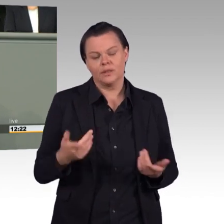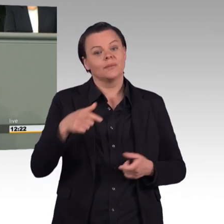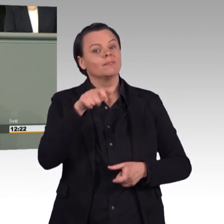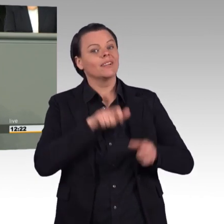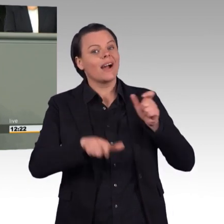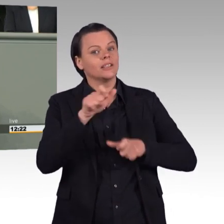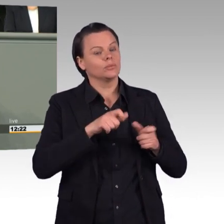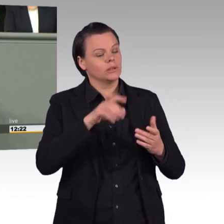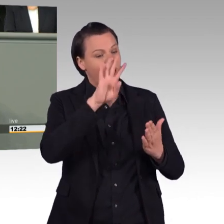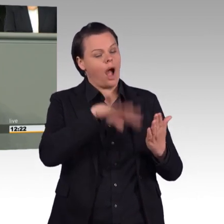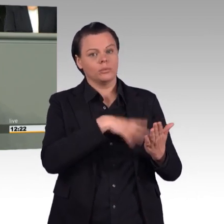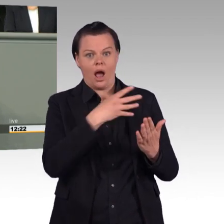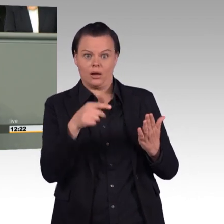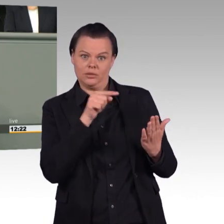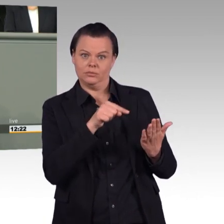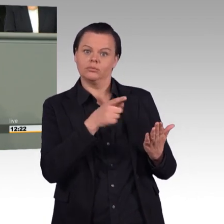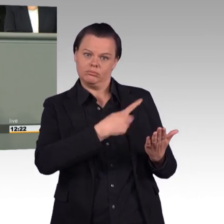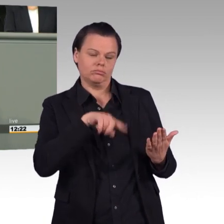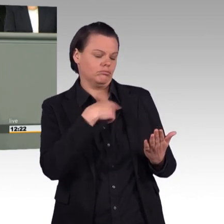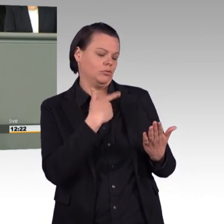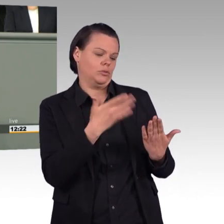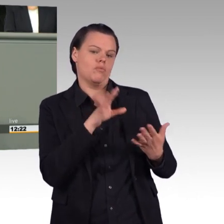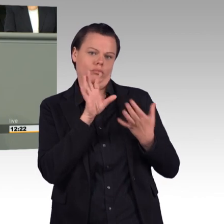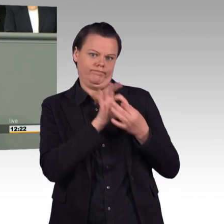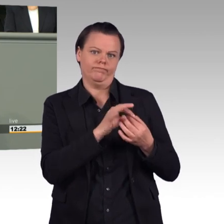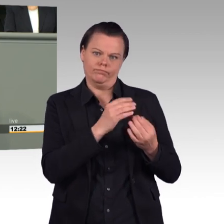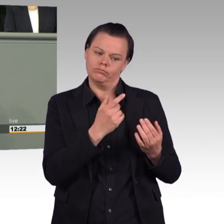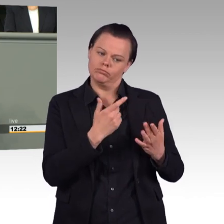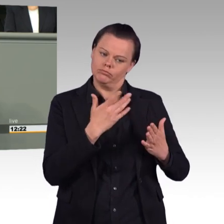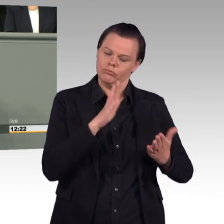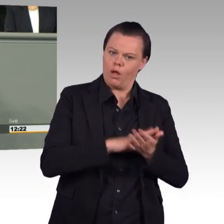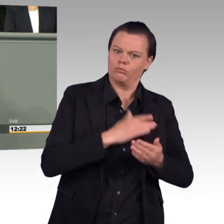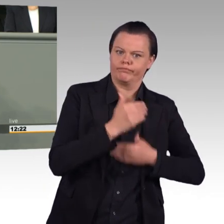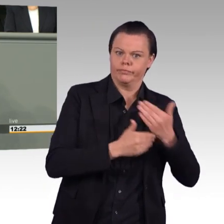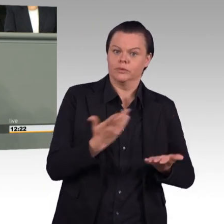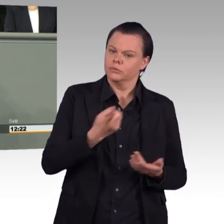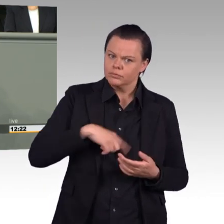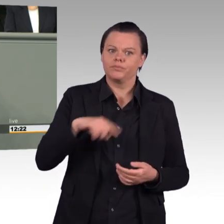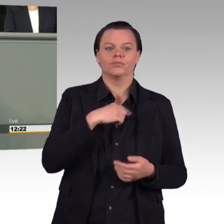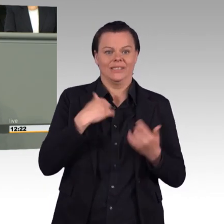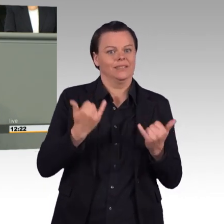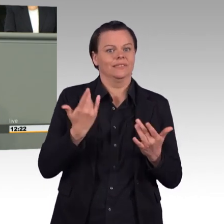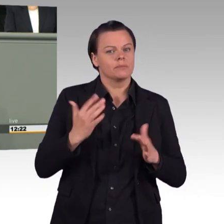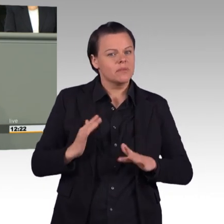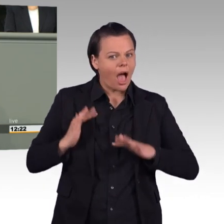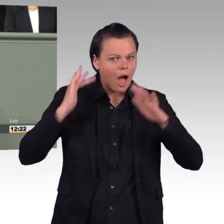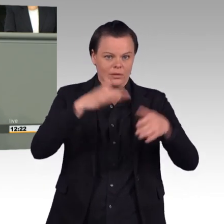Damit ist der Bundeswehretat seit 2014 um 40 Prozent gestiegen, um das noch mal klipp und klar zu sagen,